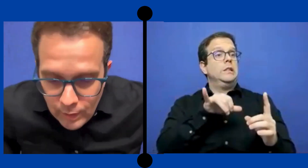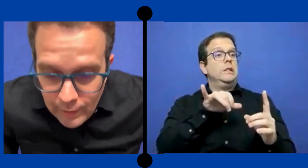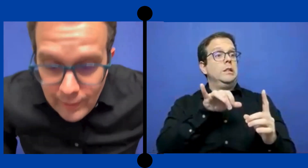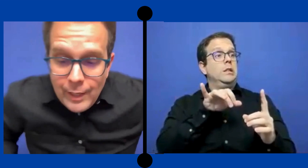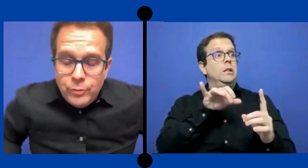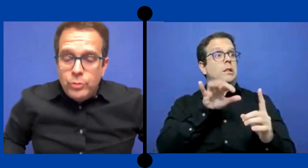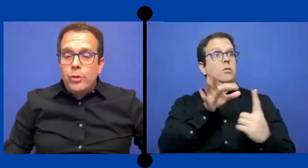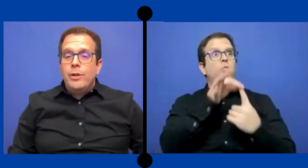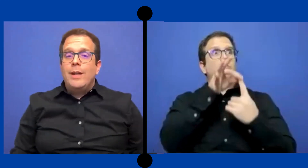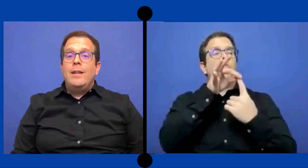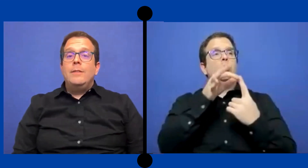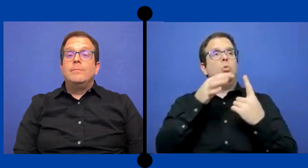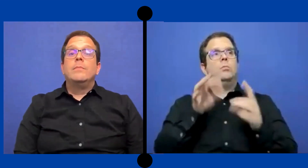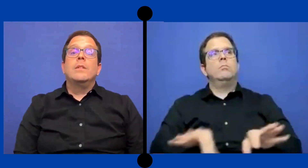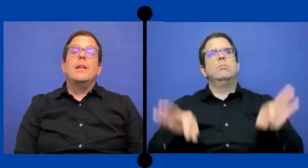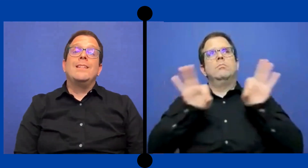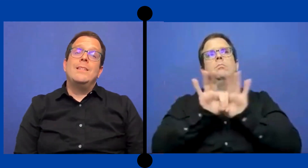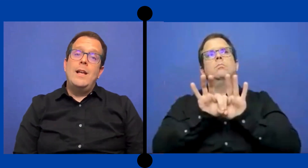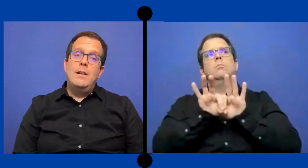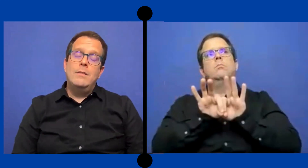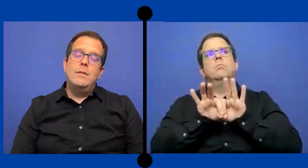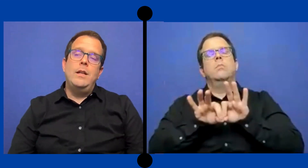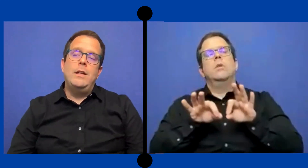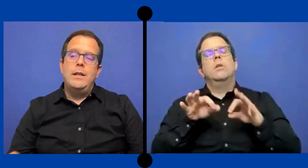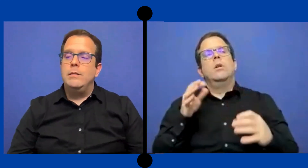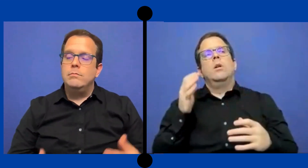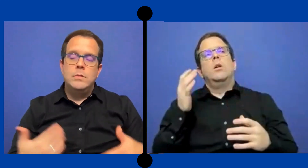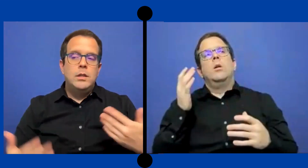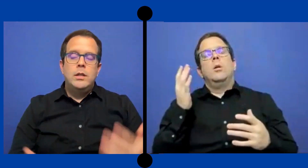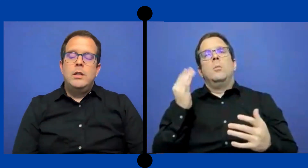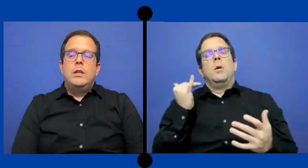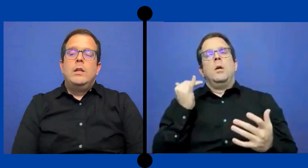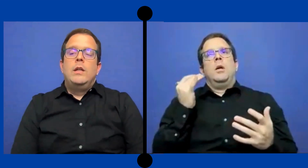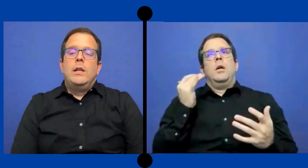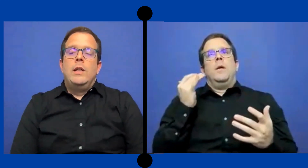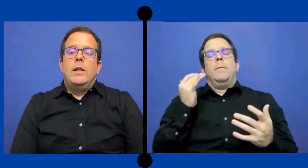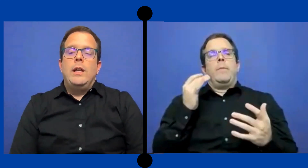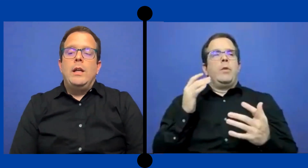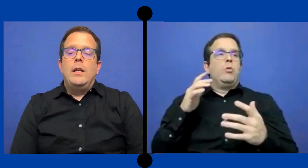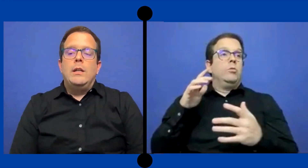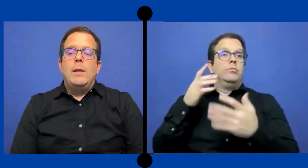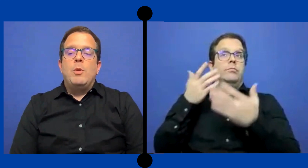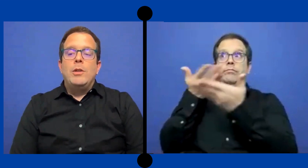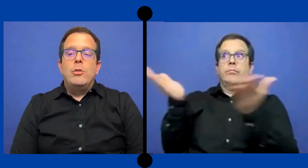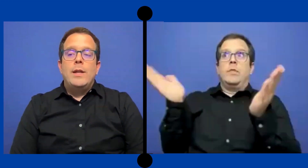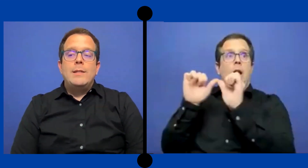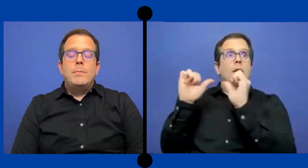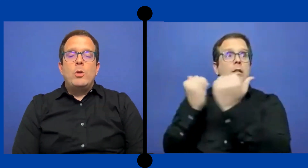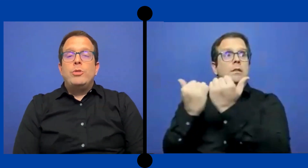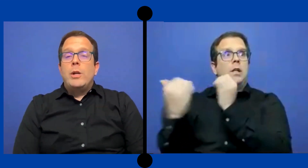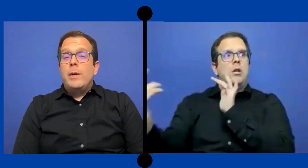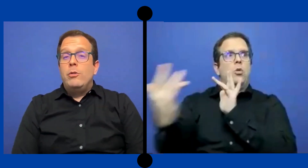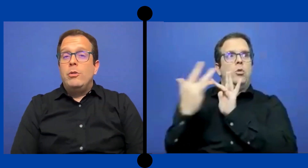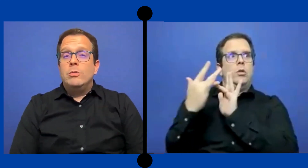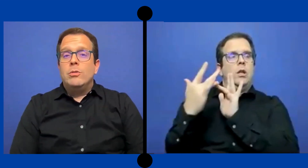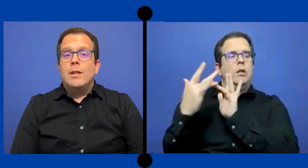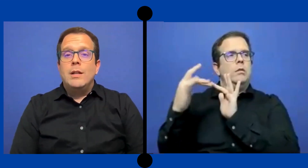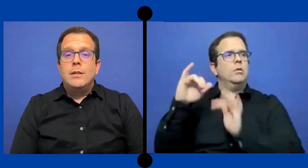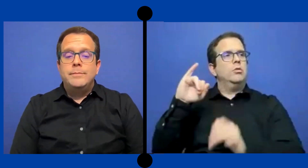Eso yo creo que es esencial en .. en el momento de aceptar un trabajo y conducta